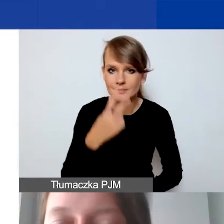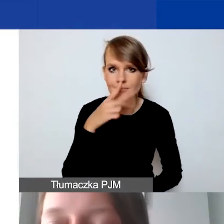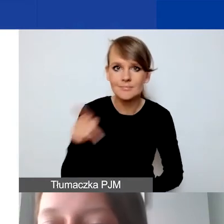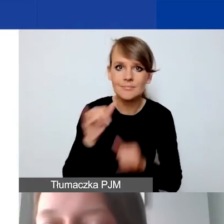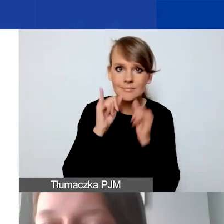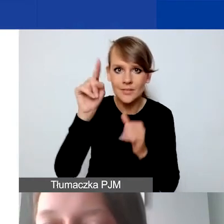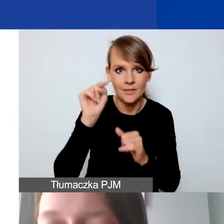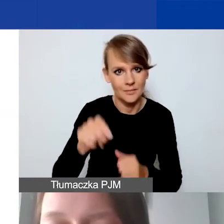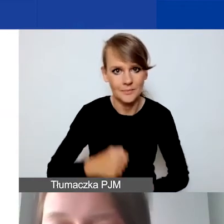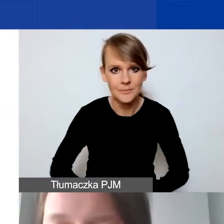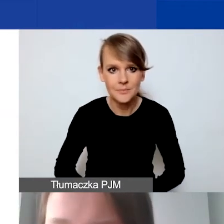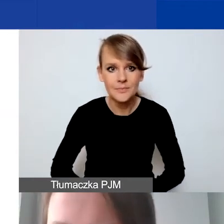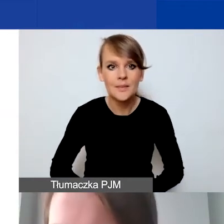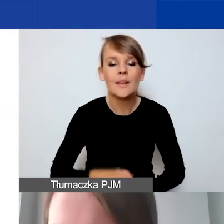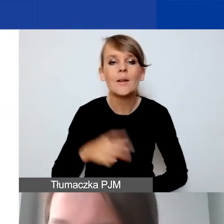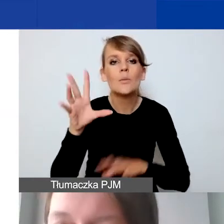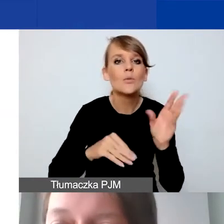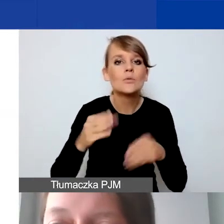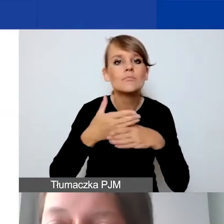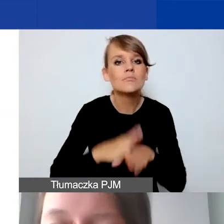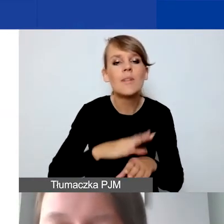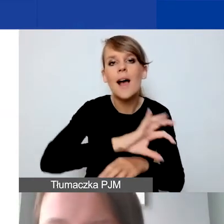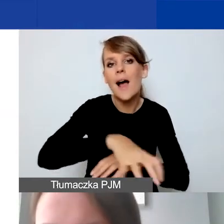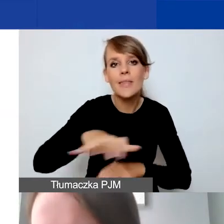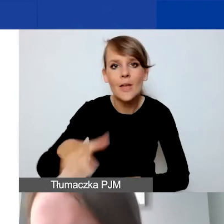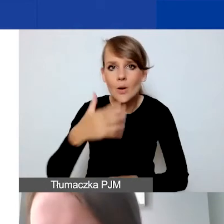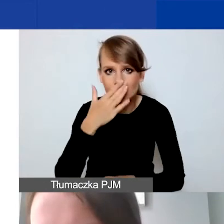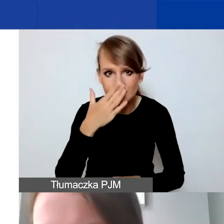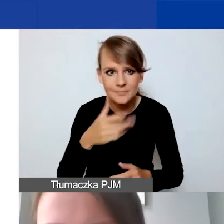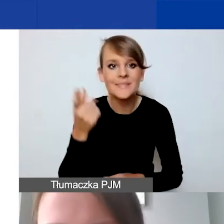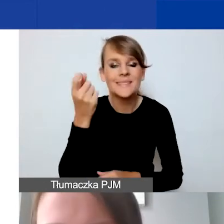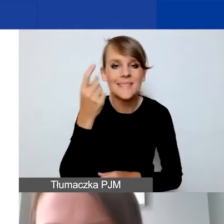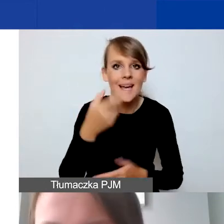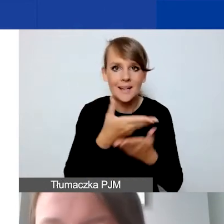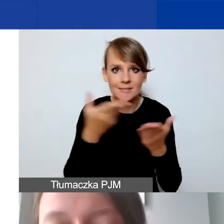Na jakie kategorie podzielimy budżet? To zaraz państwo zobaczą już w samym narzędziu.